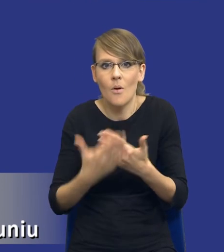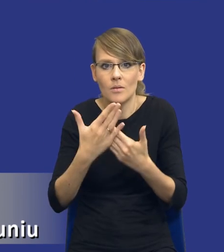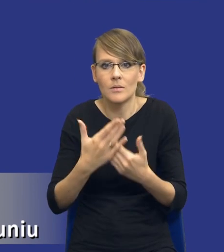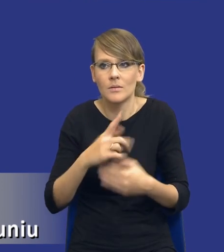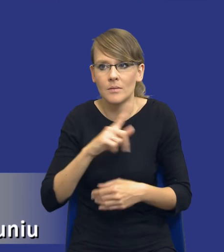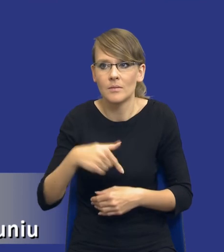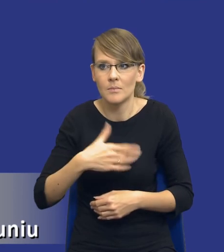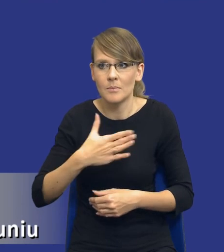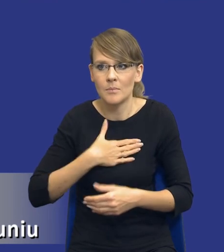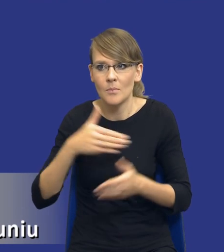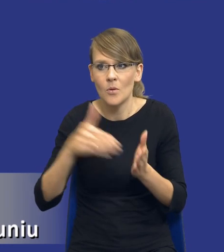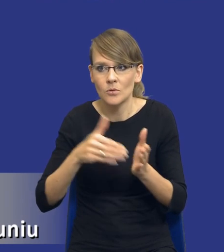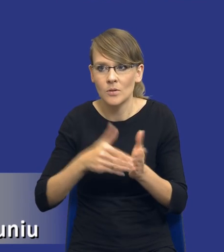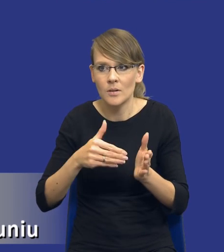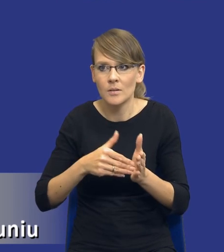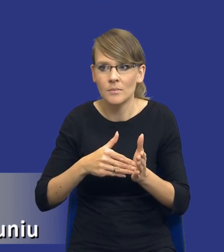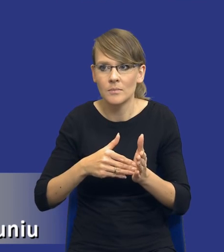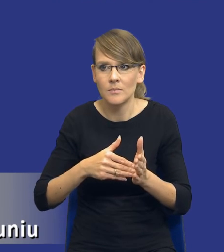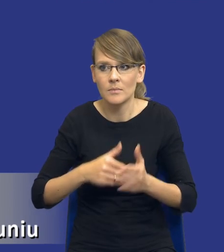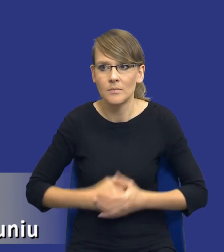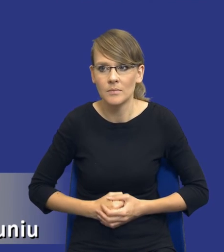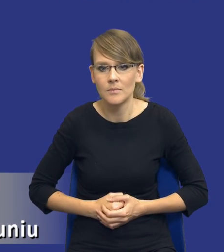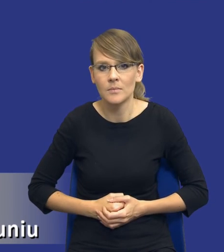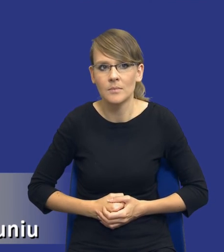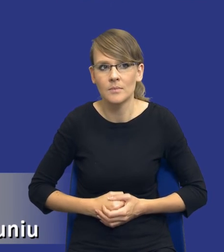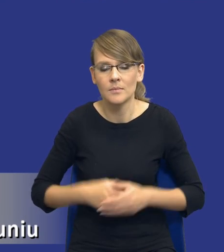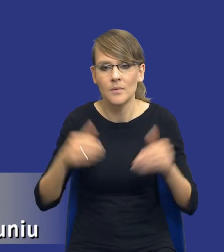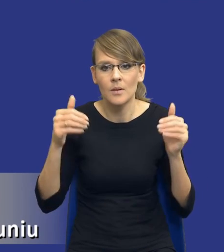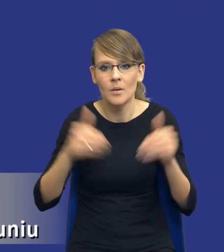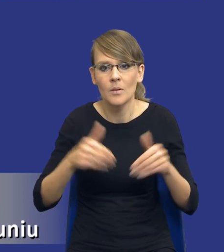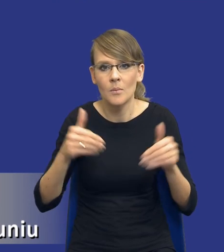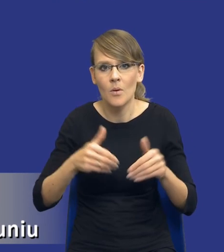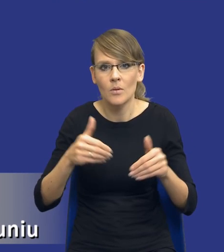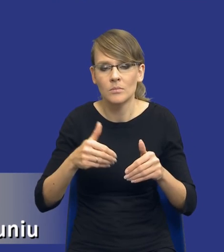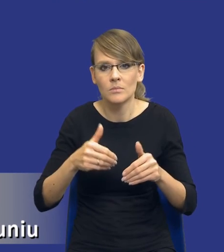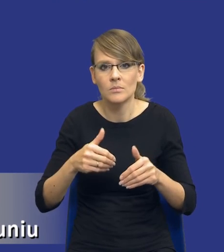potrzeby jako zamawiającego nie mogą być zaspokojone za pomocą rozwiązań